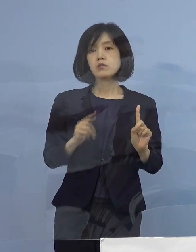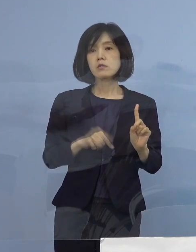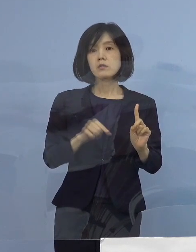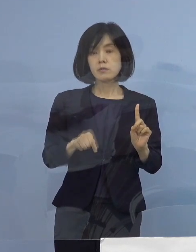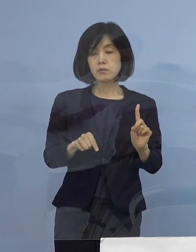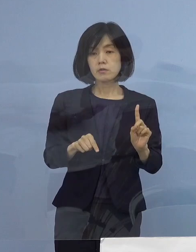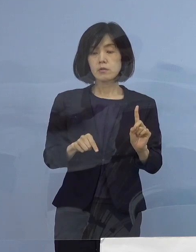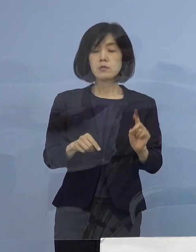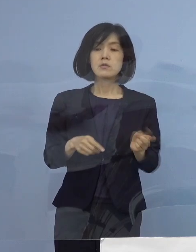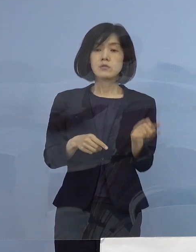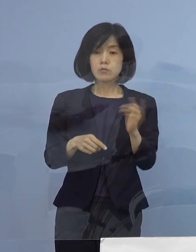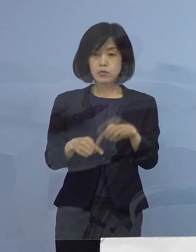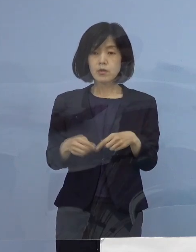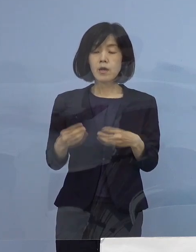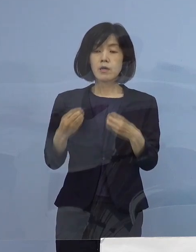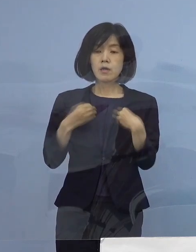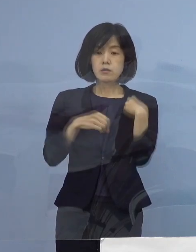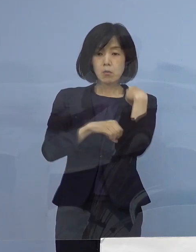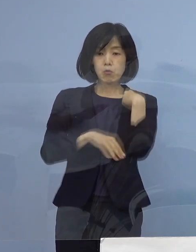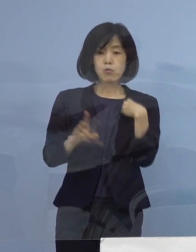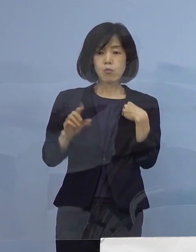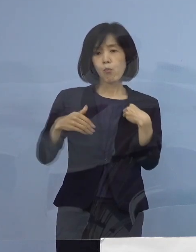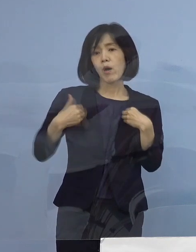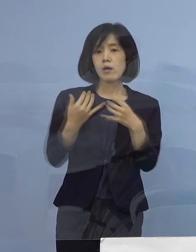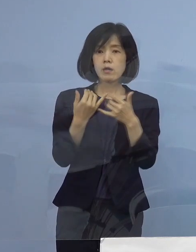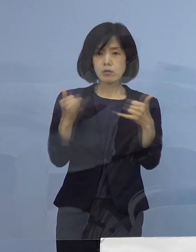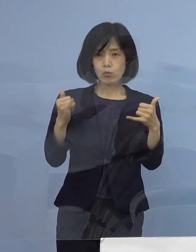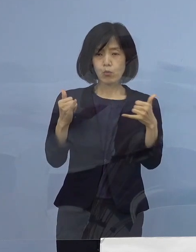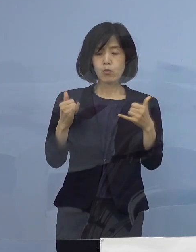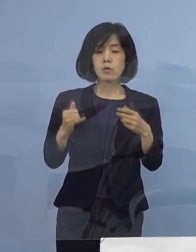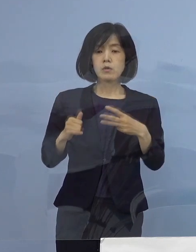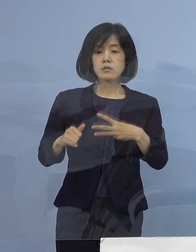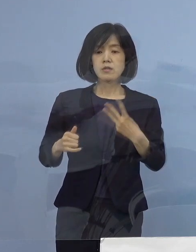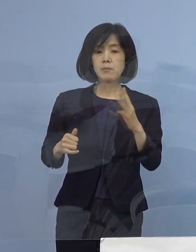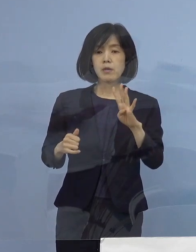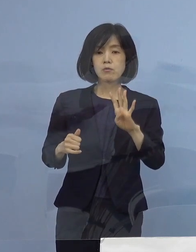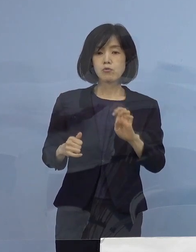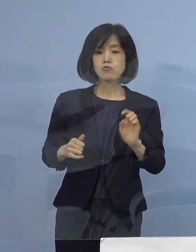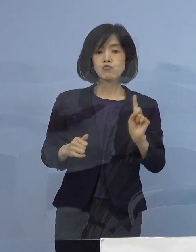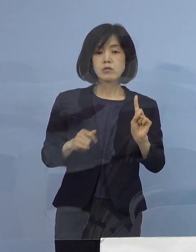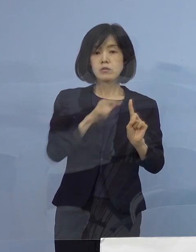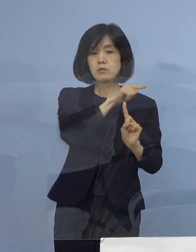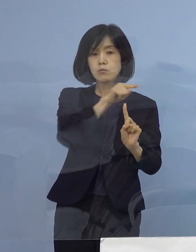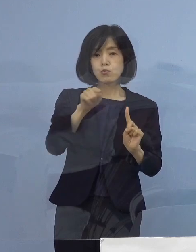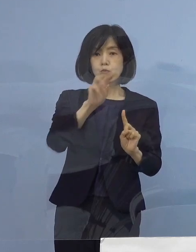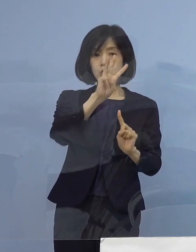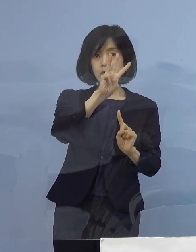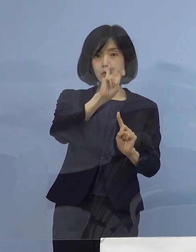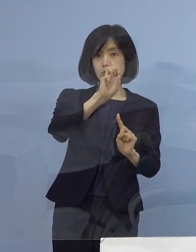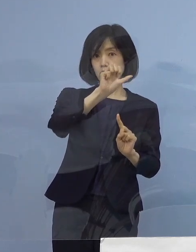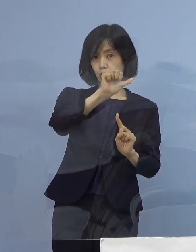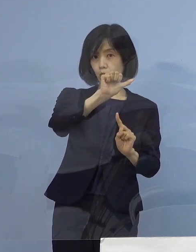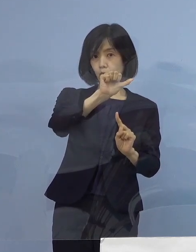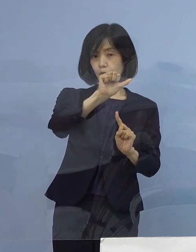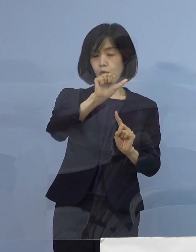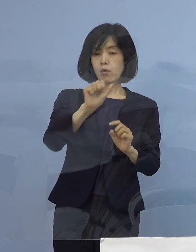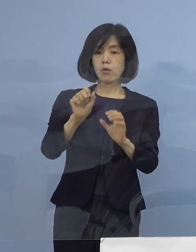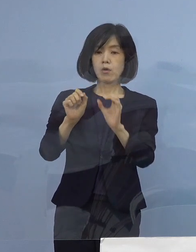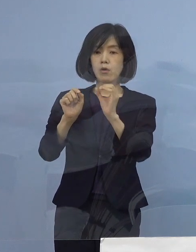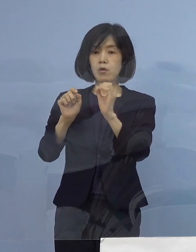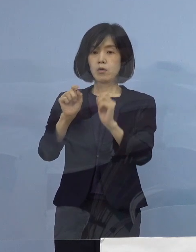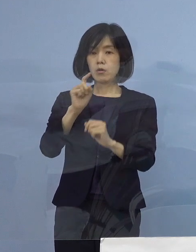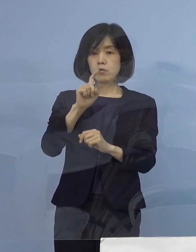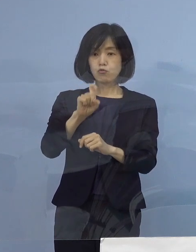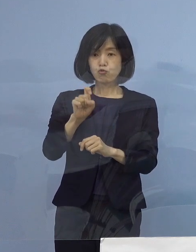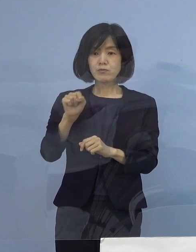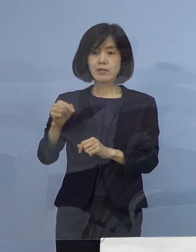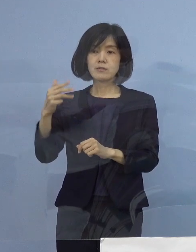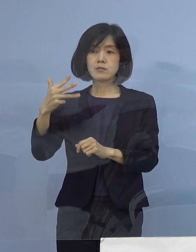2番目感染経路不明割合341分の35 10.3パーセントとなります